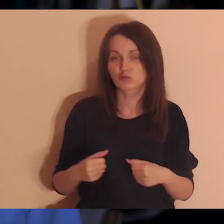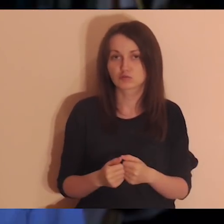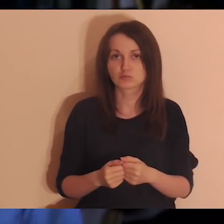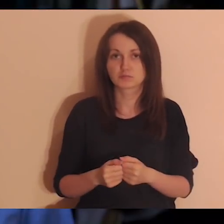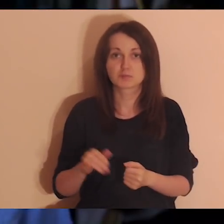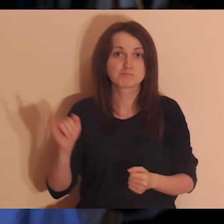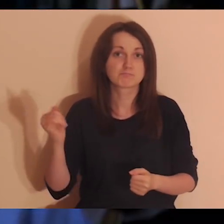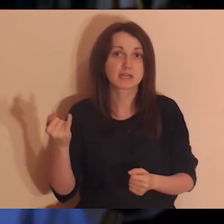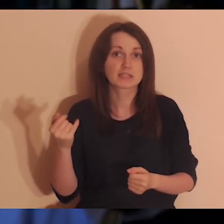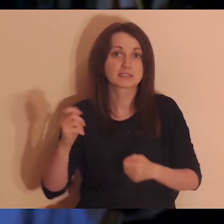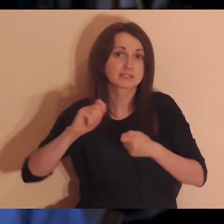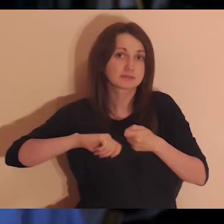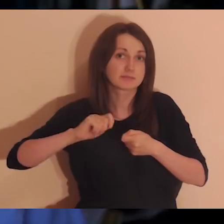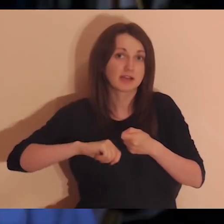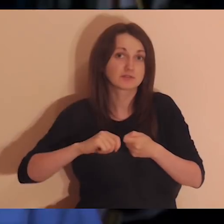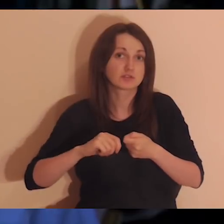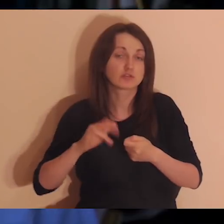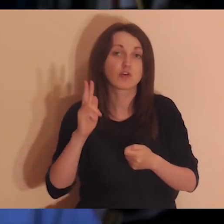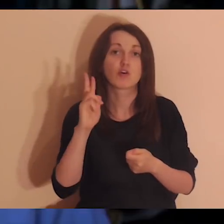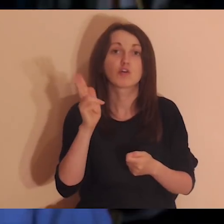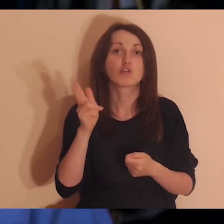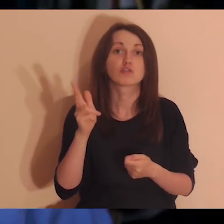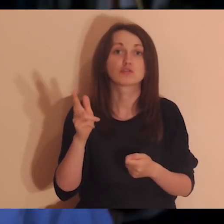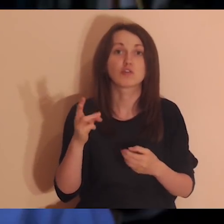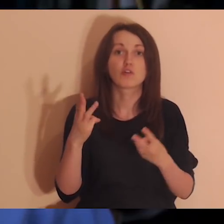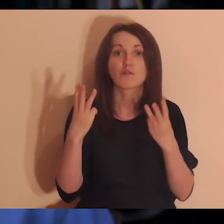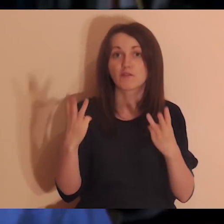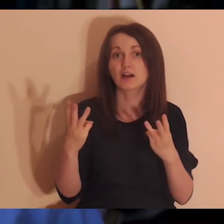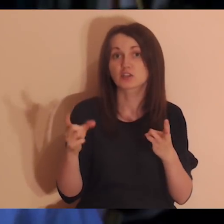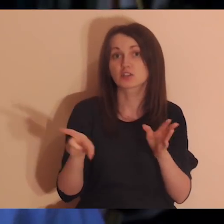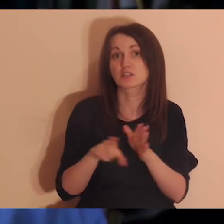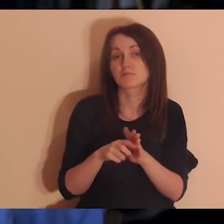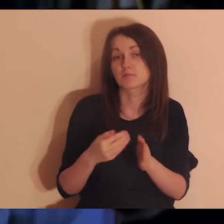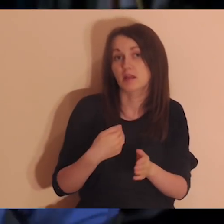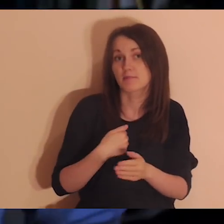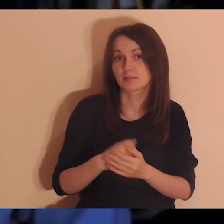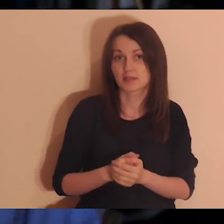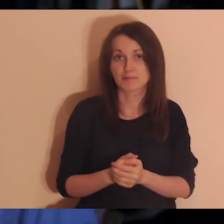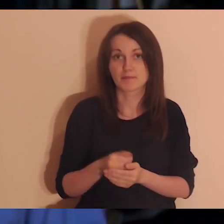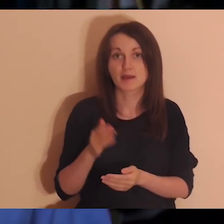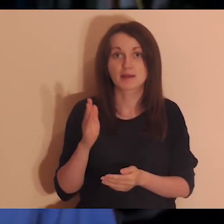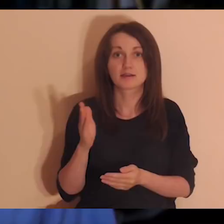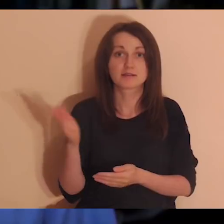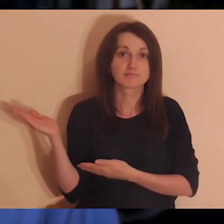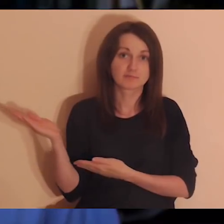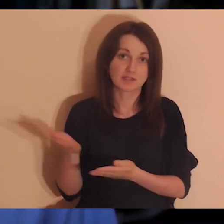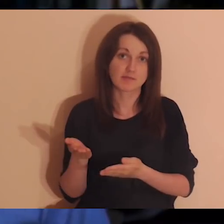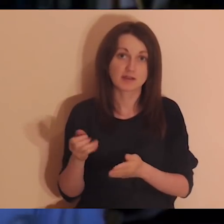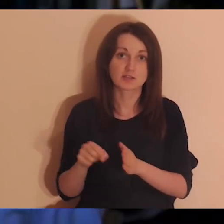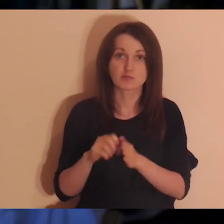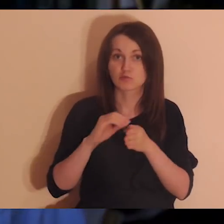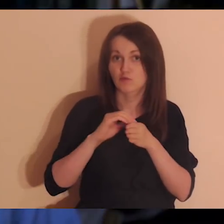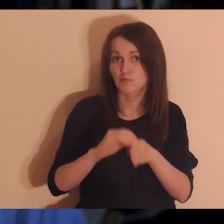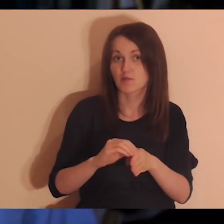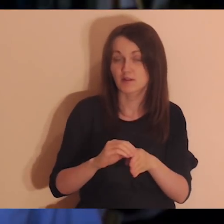i jak sprawdzić, jakie osoby są dla mnie ważne. O tym będzie dzisiaj na medytacji, zapraszam wszystkich do wprowadzenia,